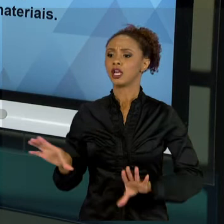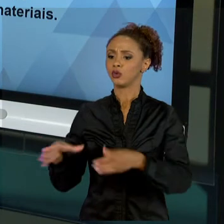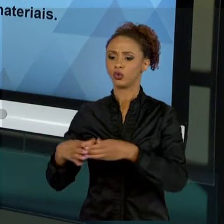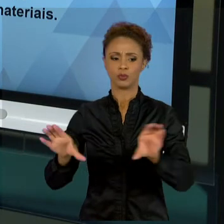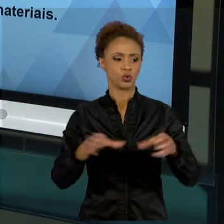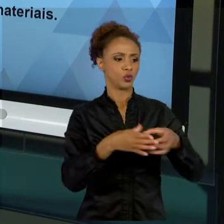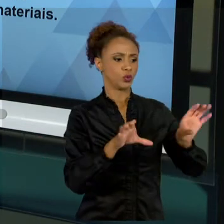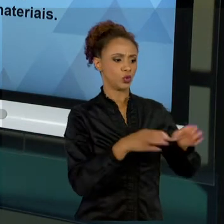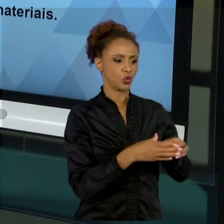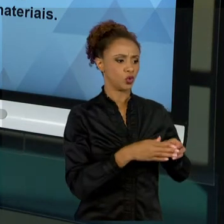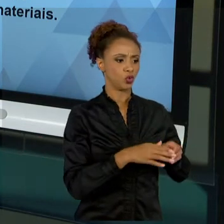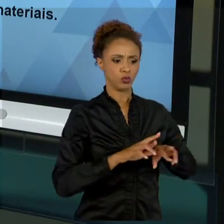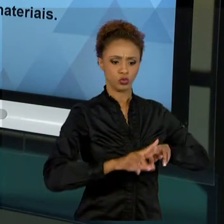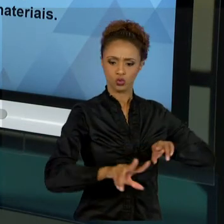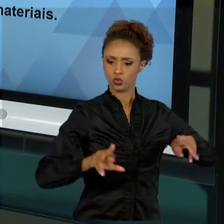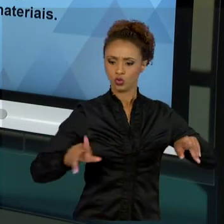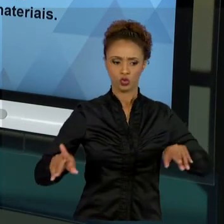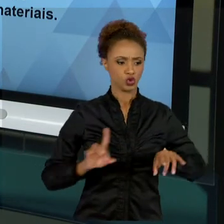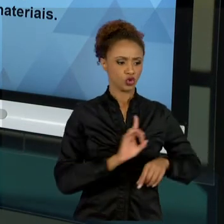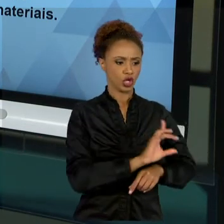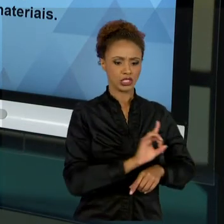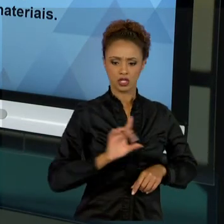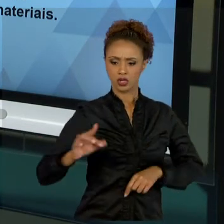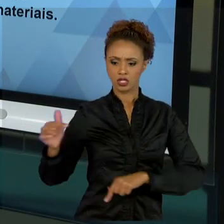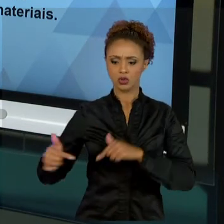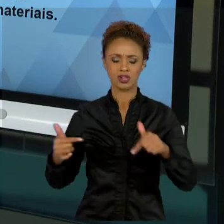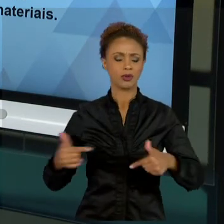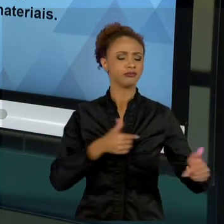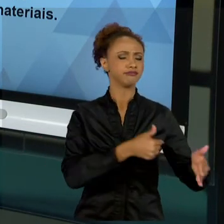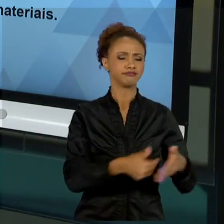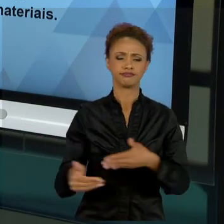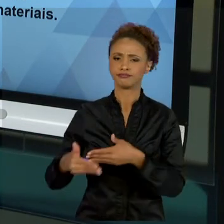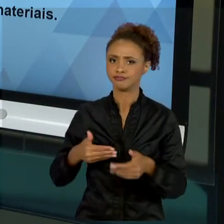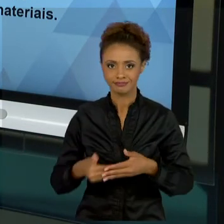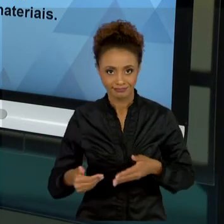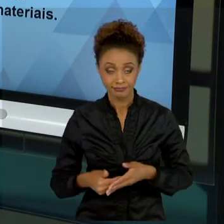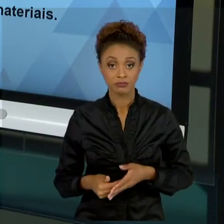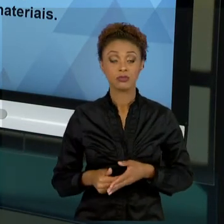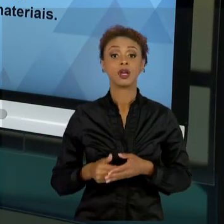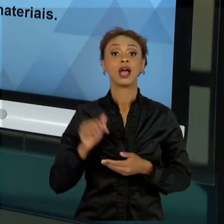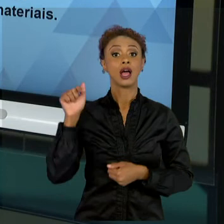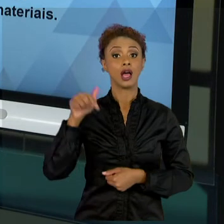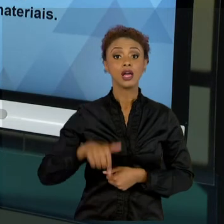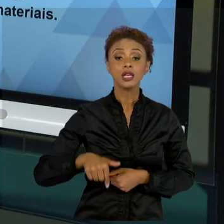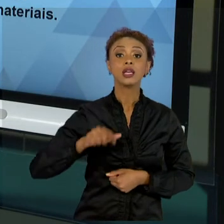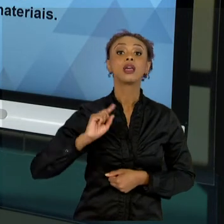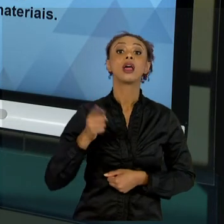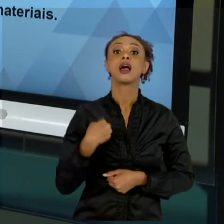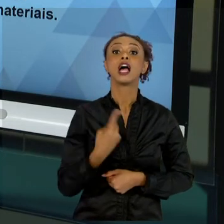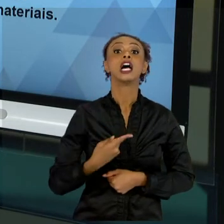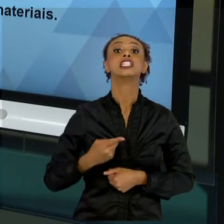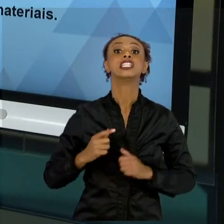FORMA INDEPENDENTE. NÃO IMPORTA, O QUE NÓS BUSCAMOS SEMPRE É ATINGIR O RESULTADO. MAS PARA